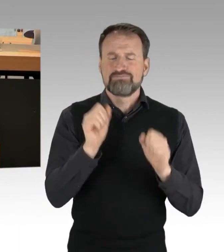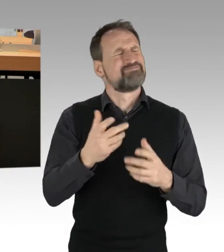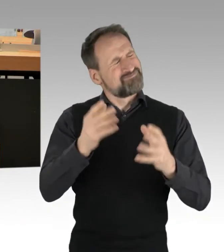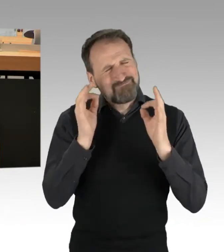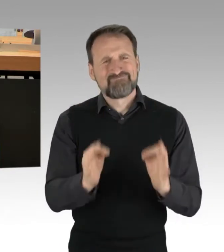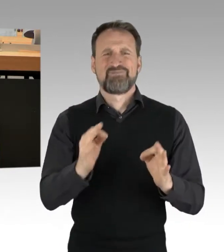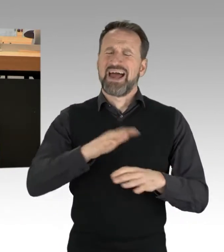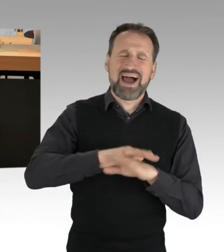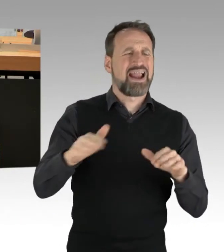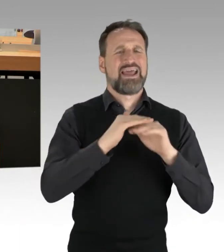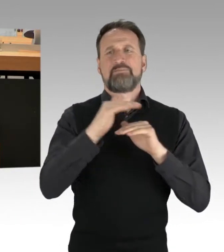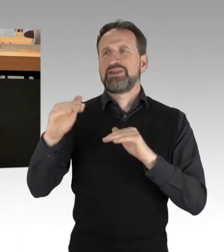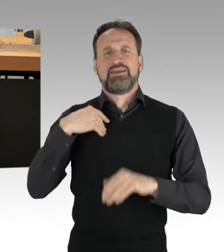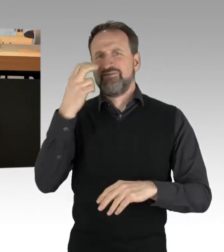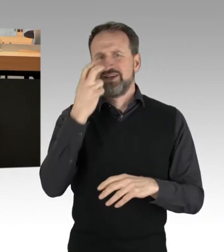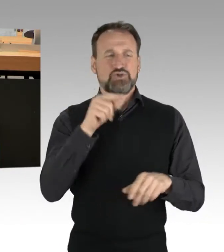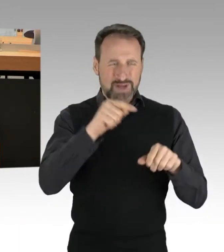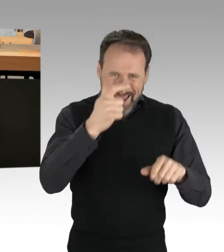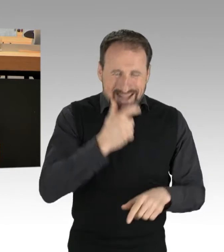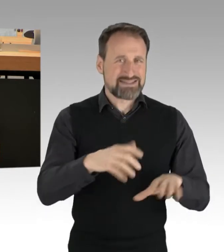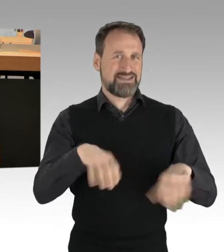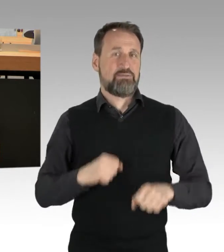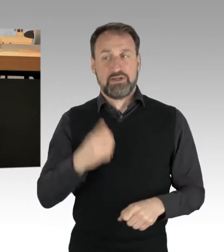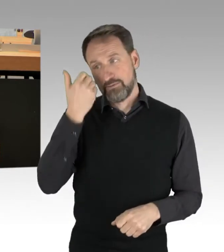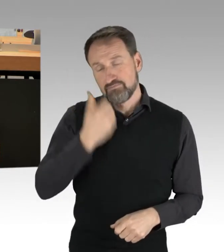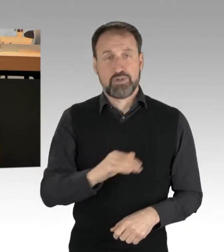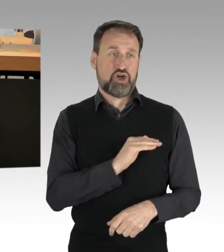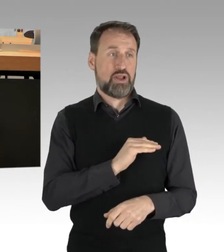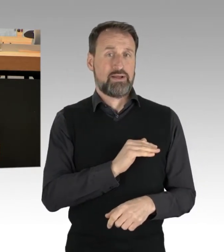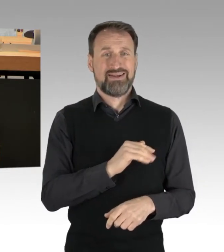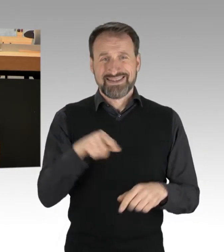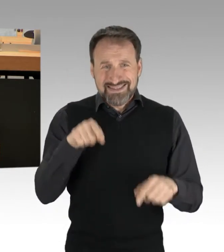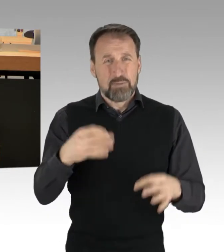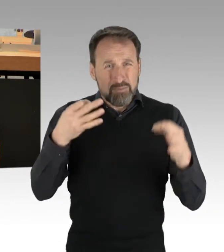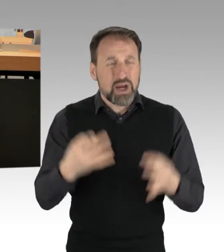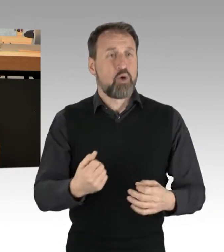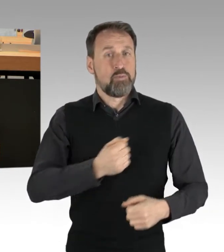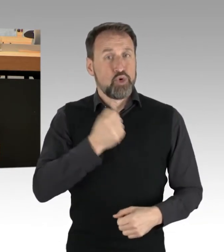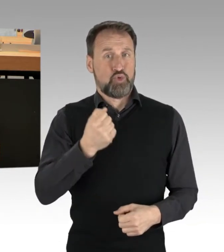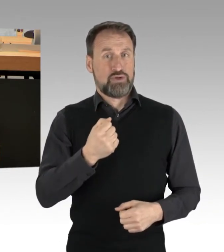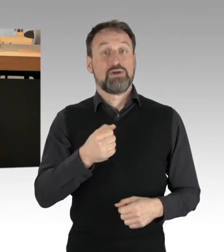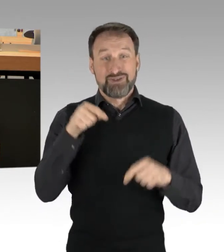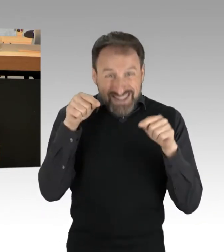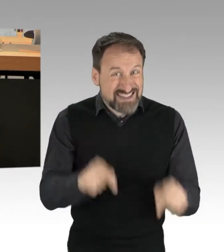lassen Sie uns dafür den nötigen Mut finden. Genau das bringt Berlin richtig in Fahrt. Vielen Dank.